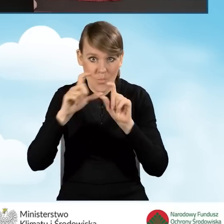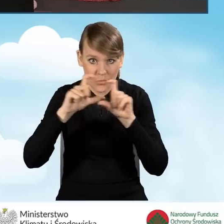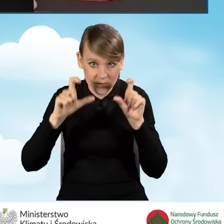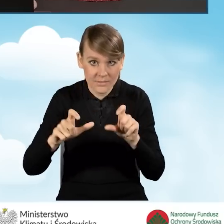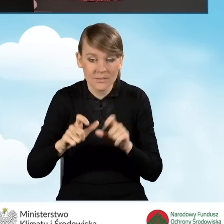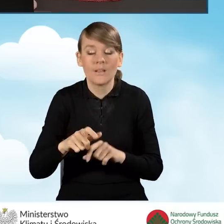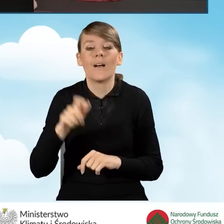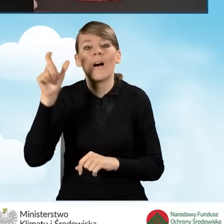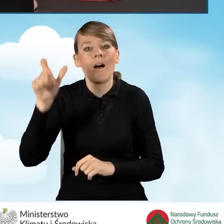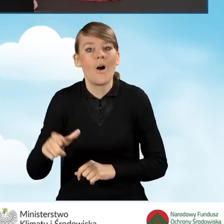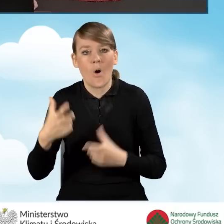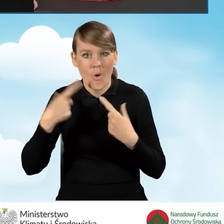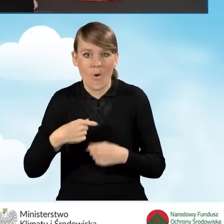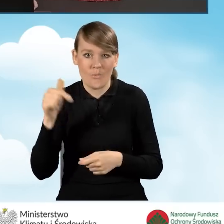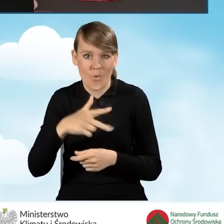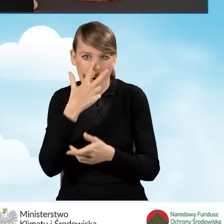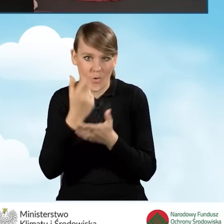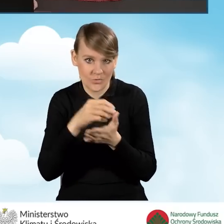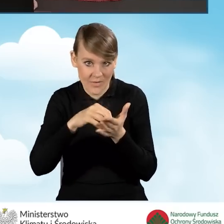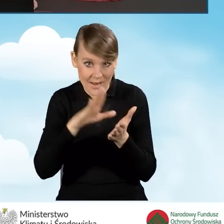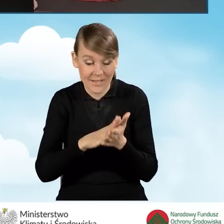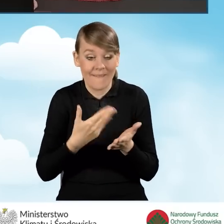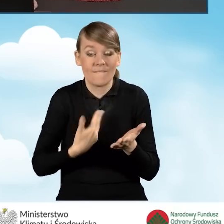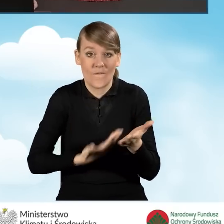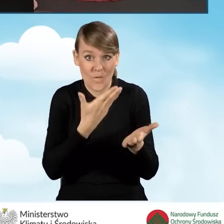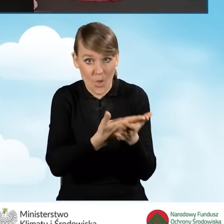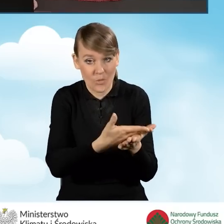beneficjent oświadcza jednocześnie, że wraz z wnioskiem o płatność,